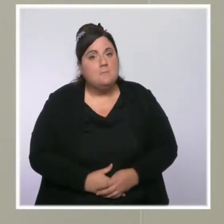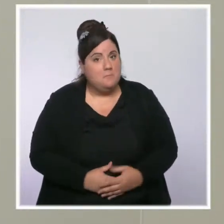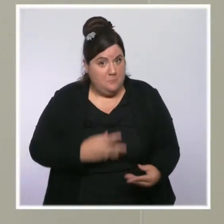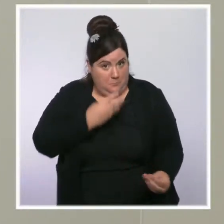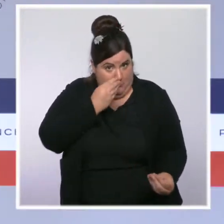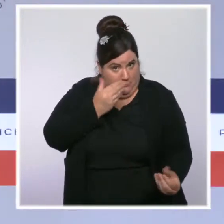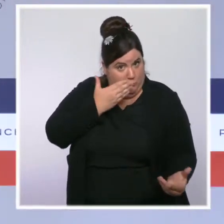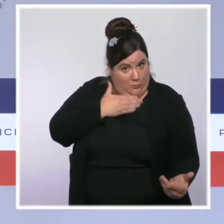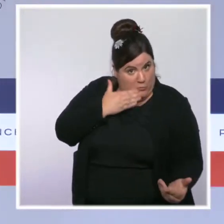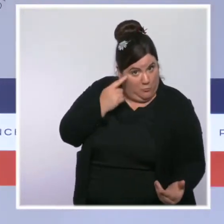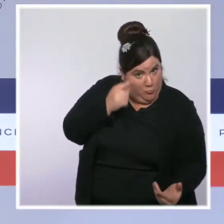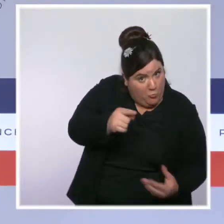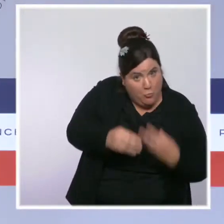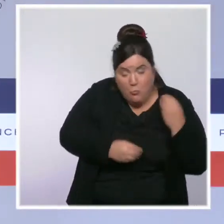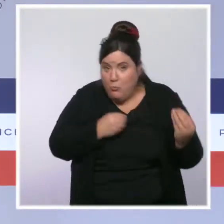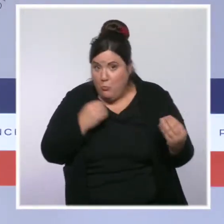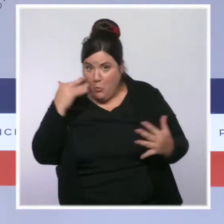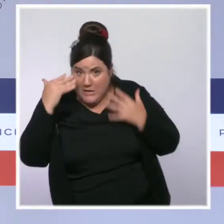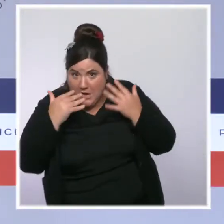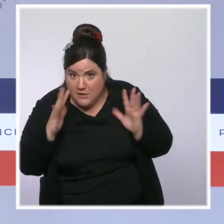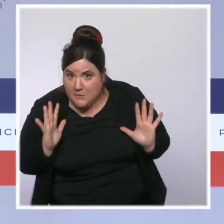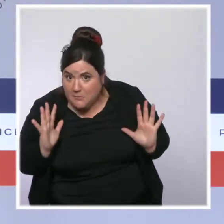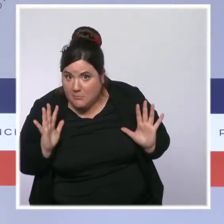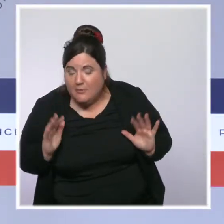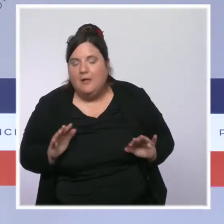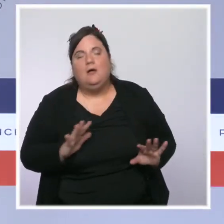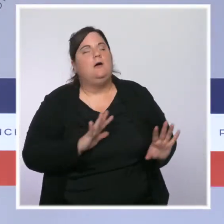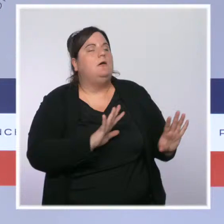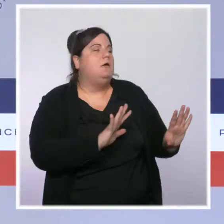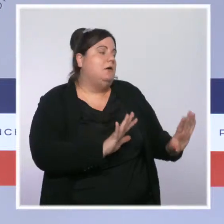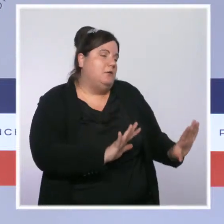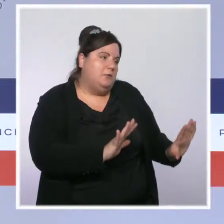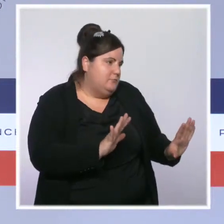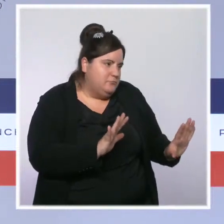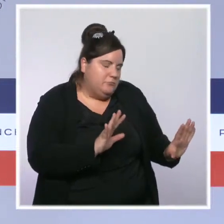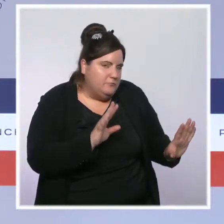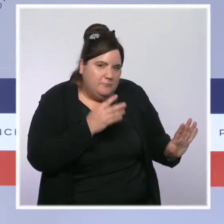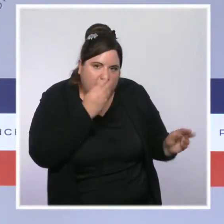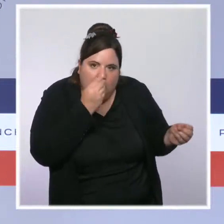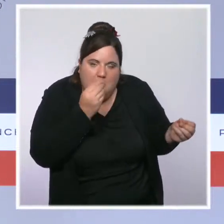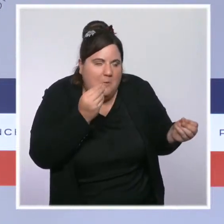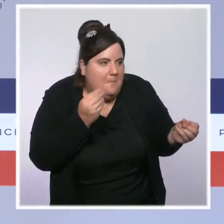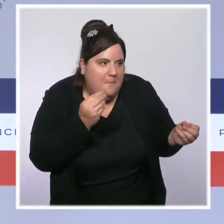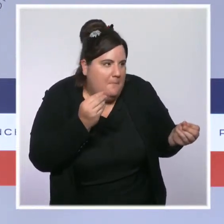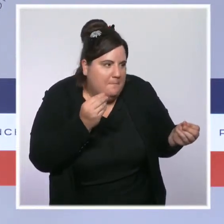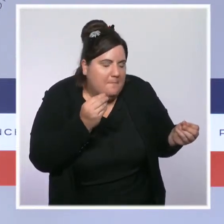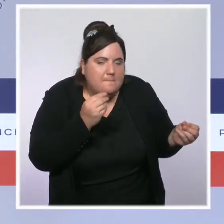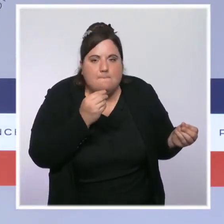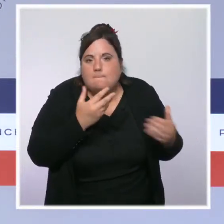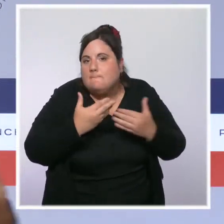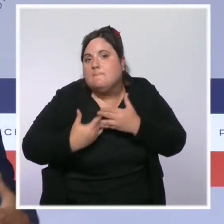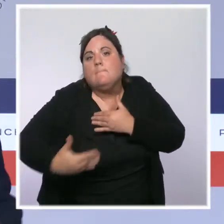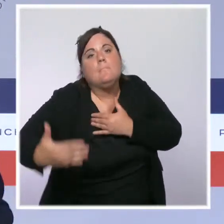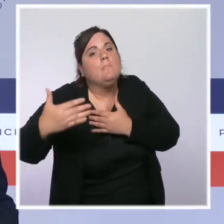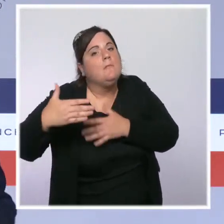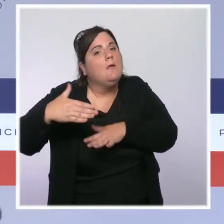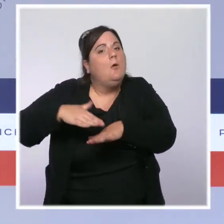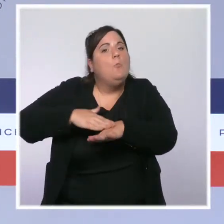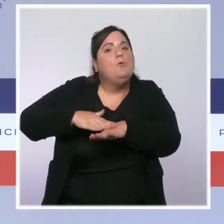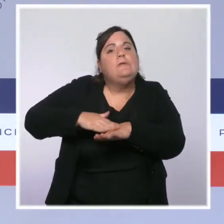Vous savez, c'est une règle que je me suis fixé ici : je ne m'exprime pas sur la politique entre guillemets " politicienne ",